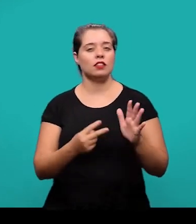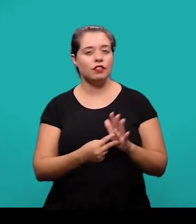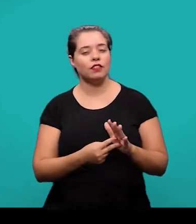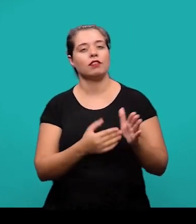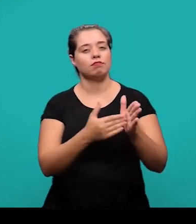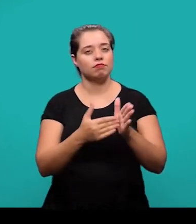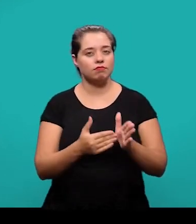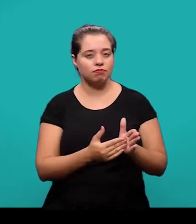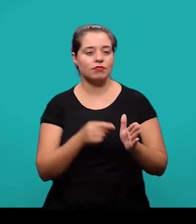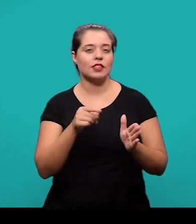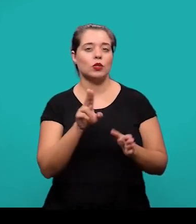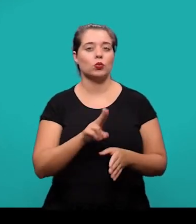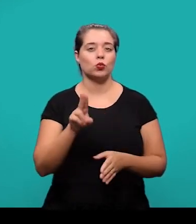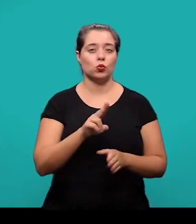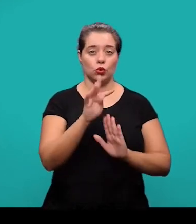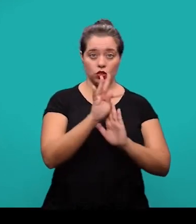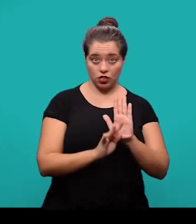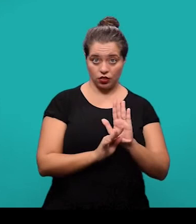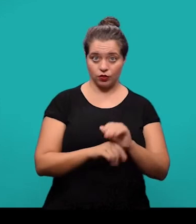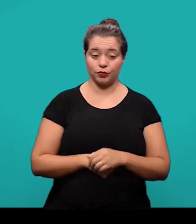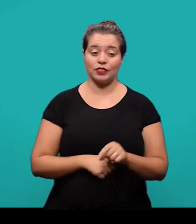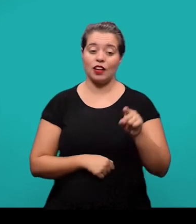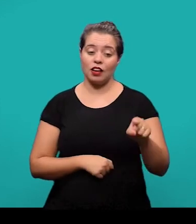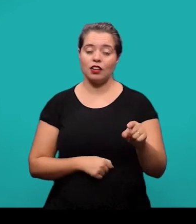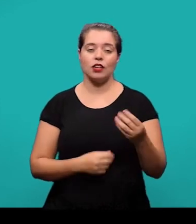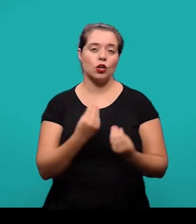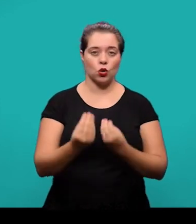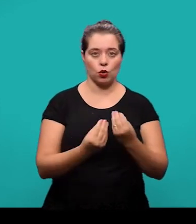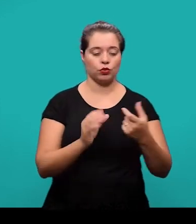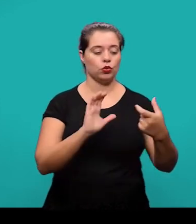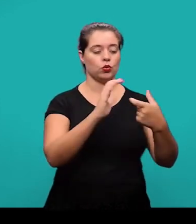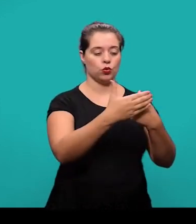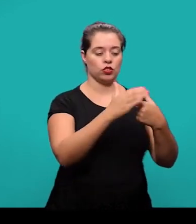Nesse caso, na lista vai aparecer o termo utilizado e a definição.